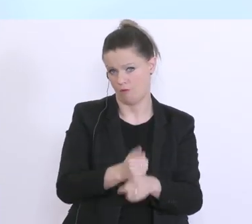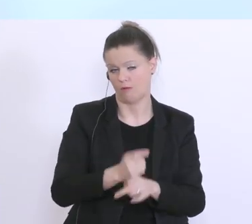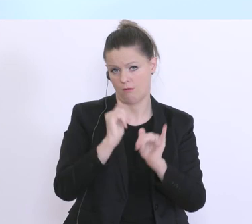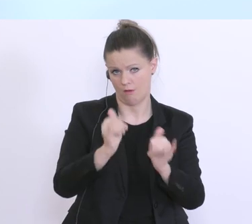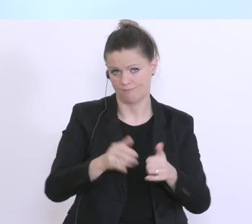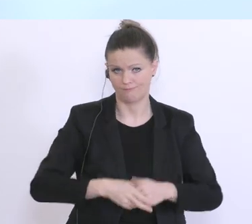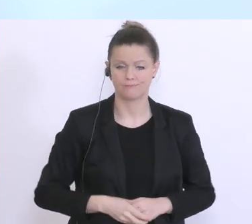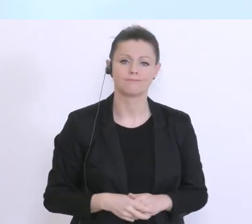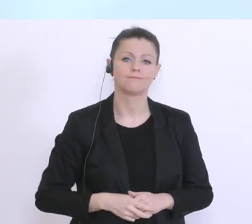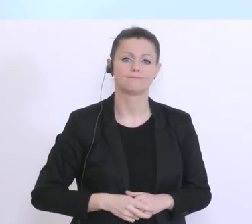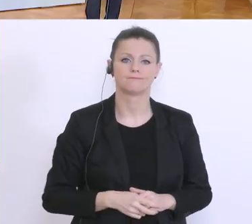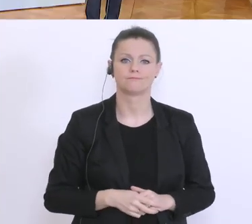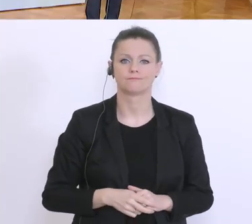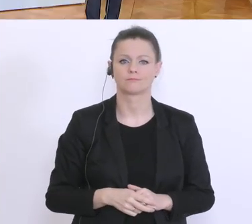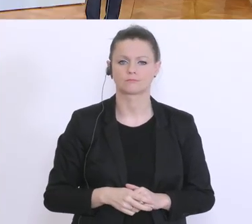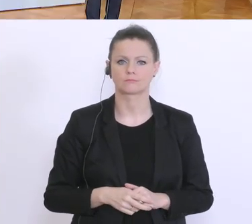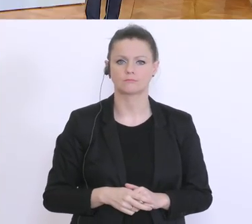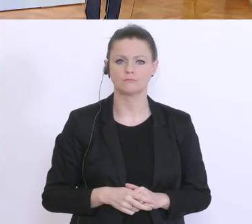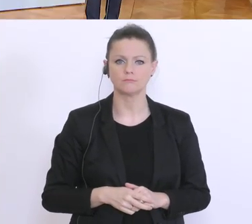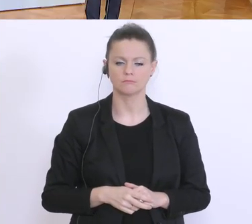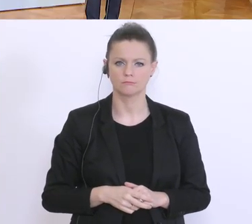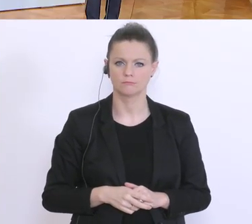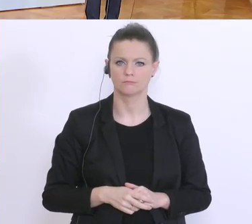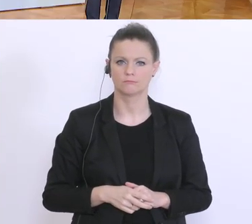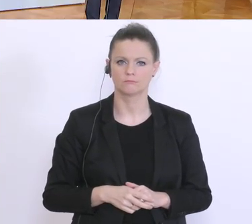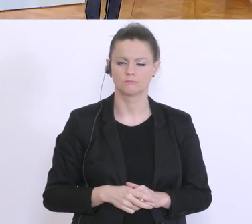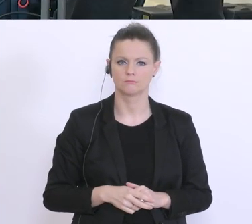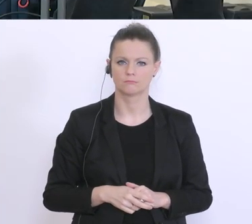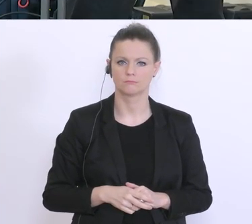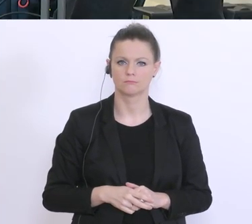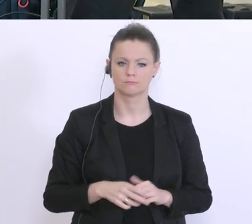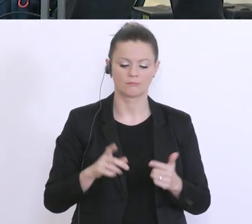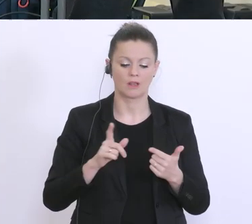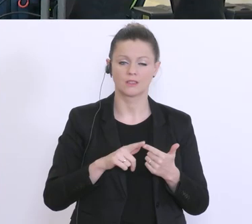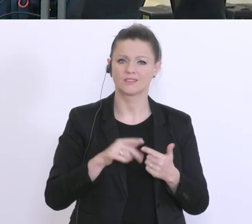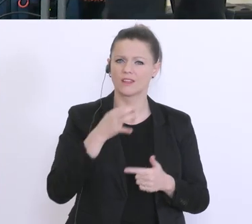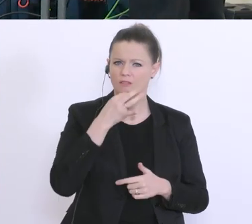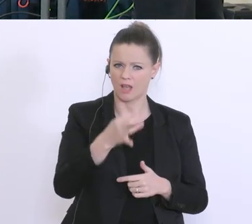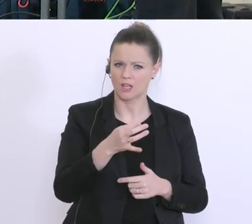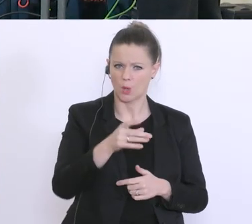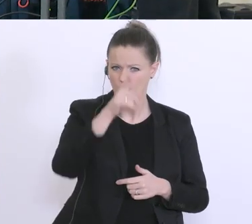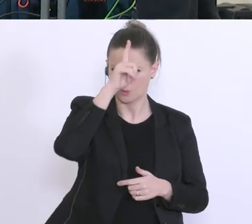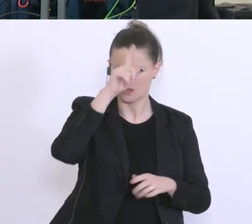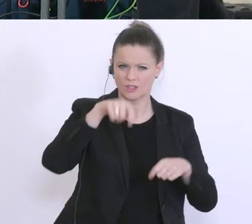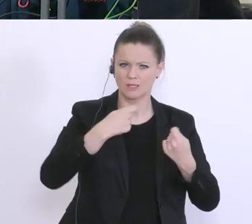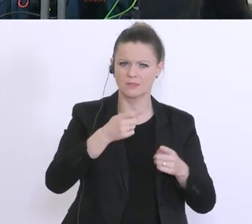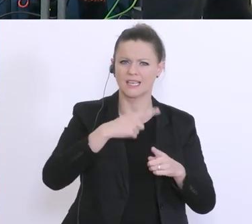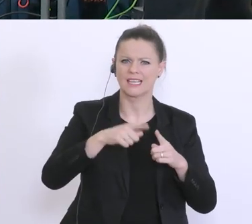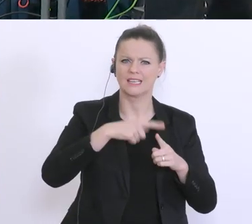2. Frage: Es gibt in Deutschland ein Kreditmoratorium. Ist so etwas